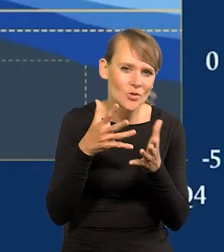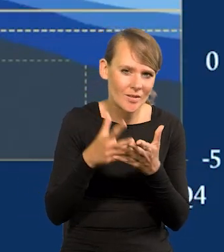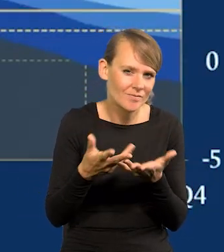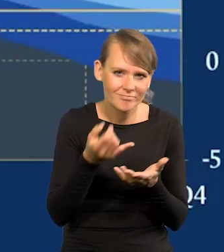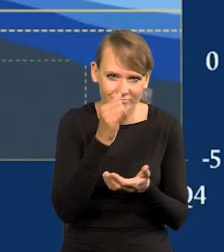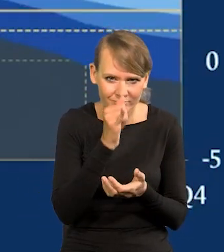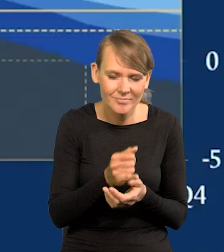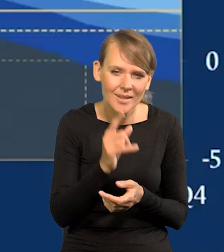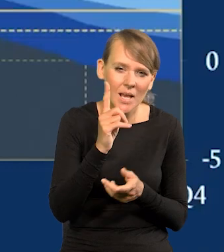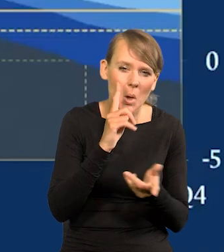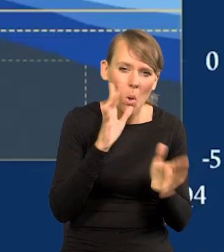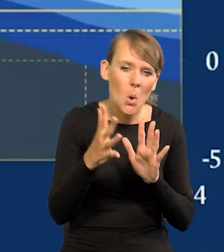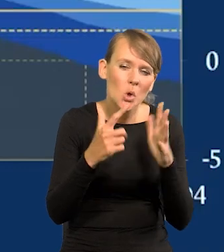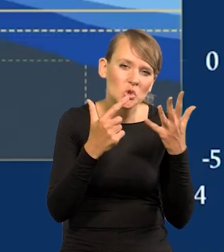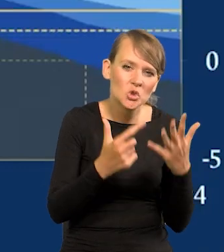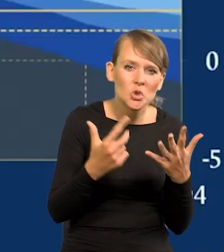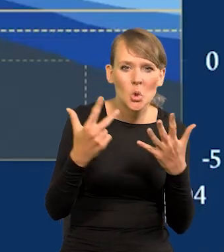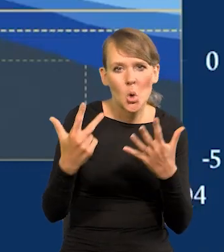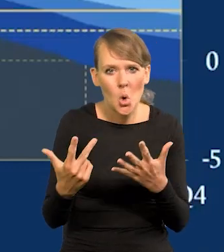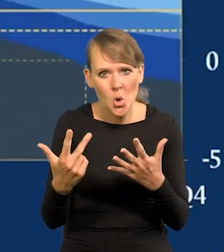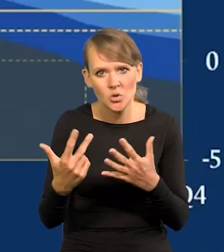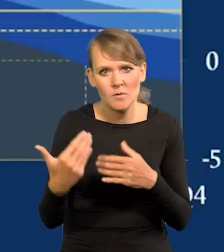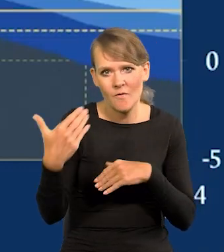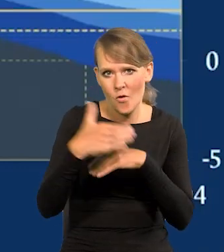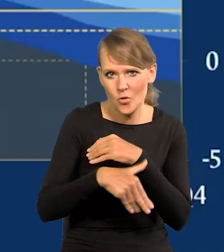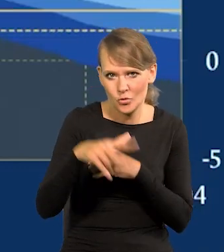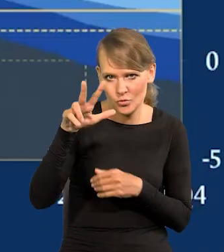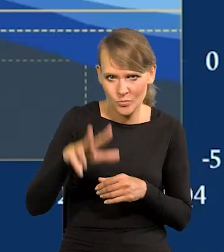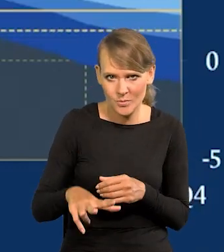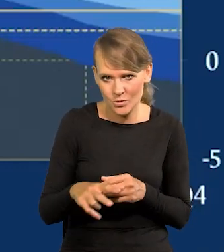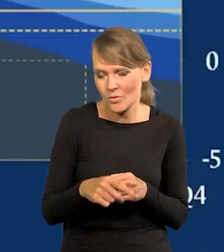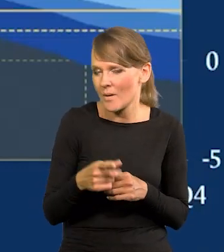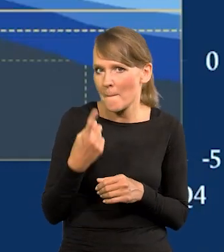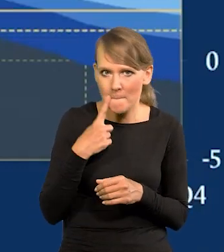ale między 7 a 8 w ostatnim kwartale. Bardzo nisko.